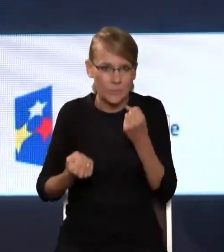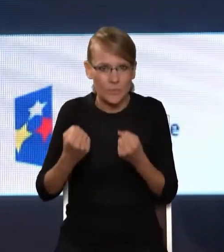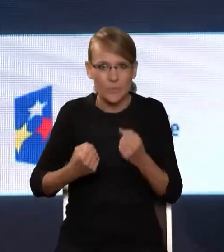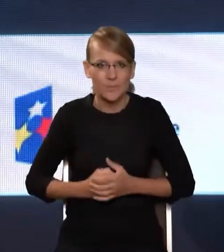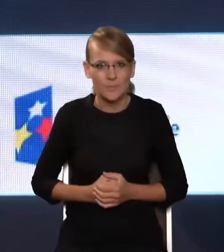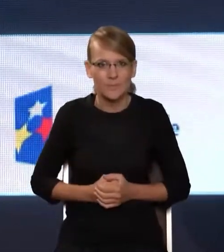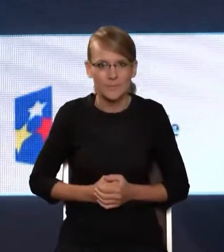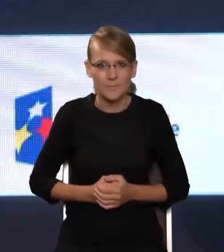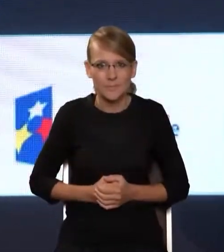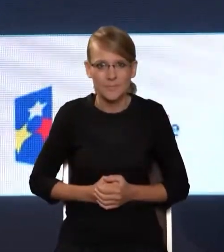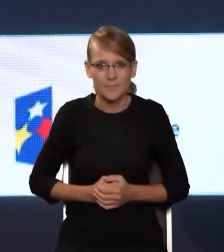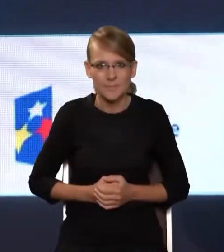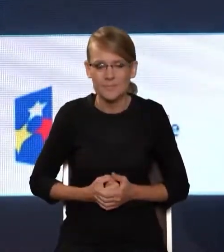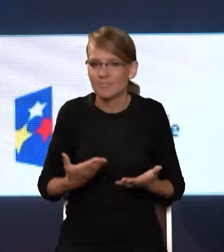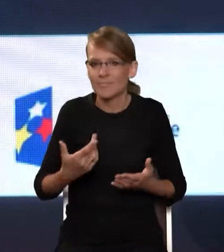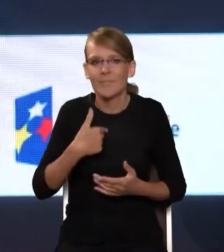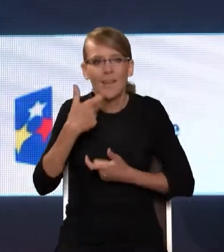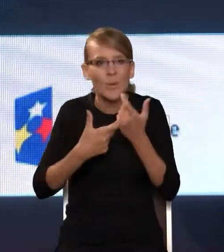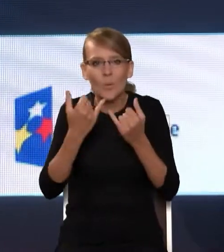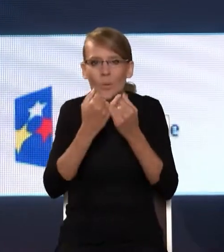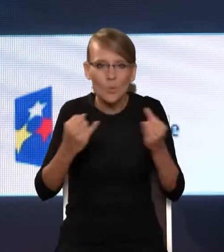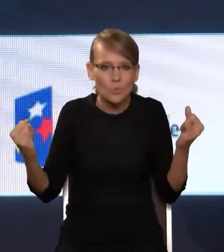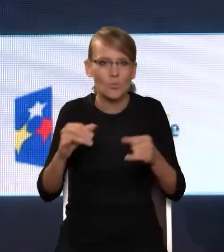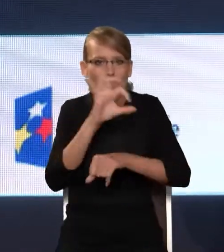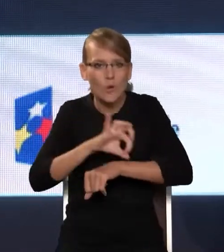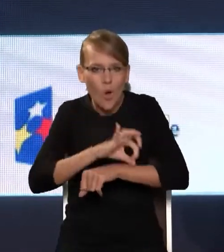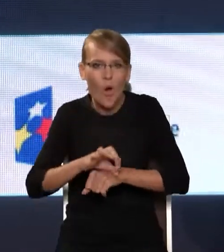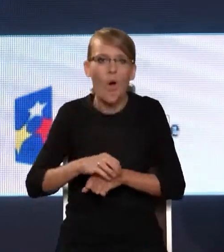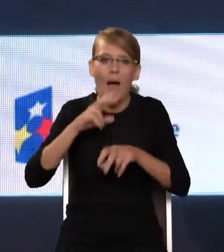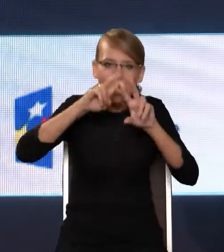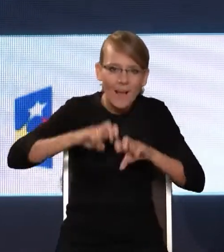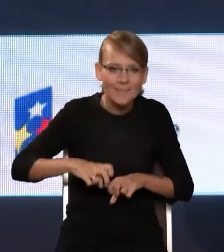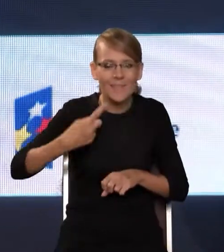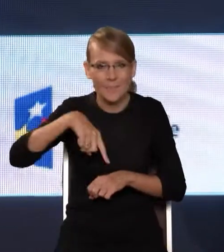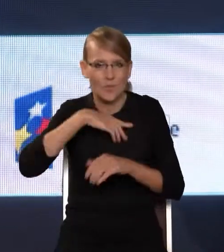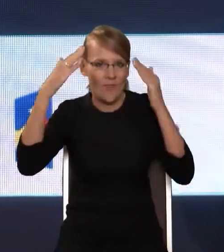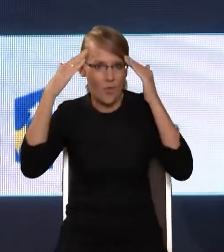I robiąc rozmaite projekty i analizy w NASK-u, mamy tego pełną świadomość. Państwo, pracując z młodzieżą, pewnie